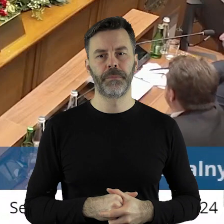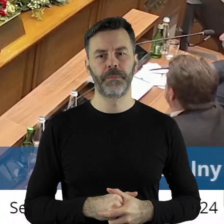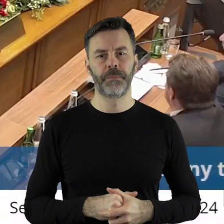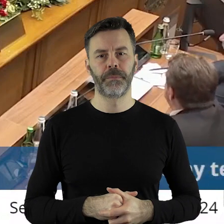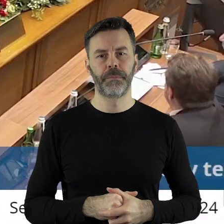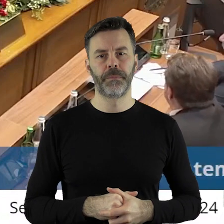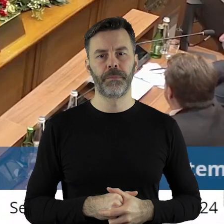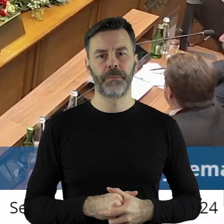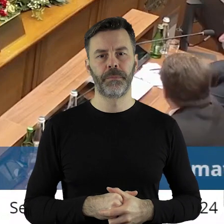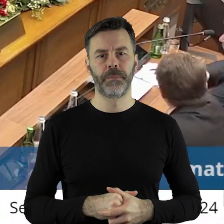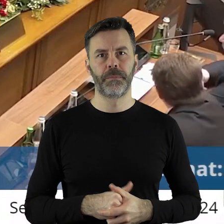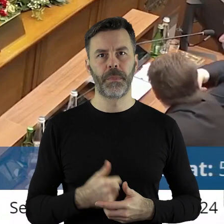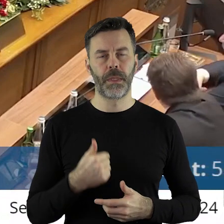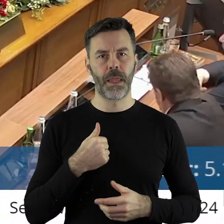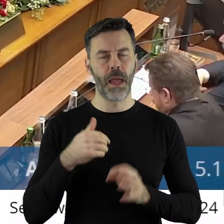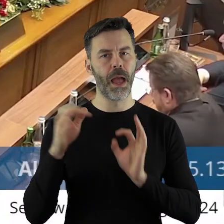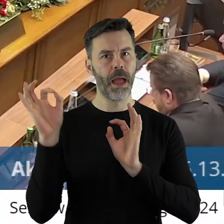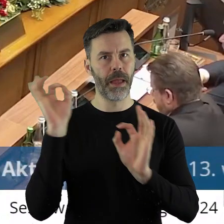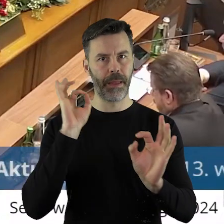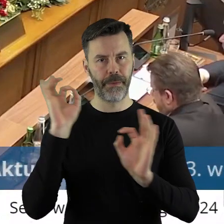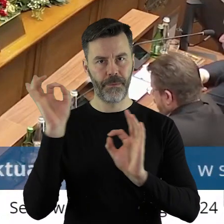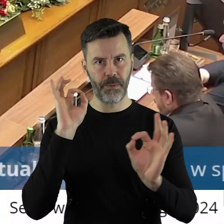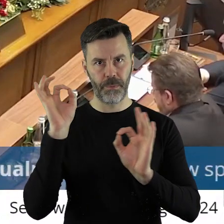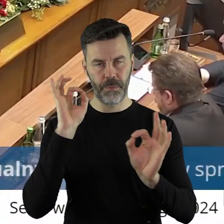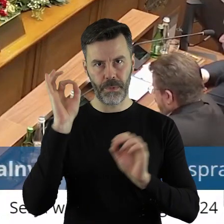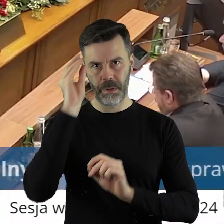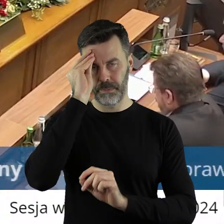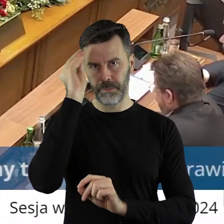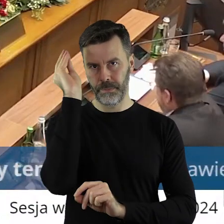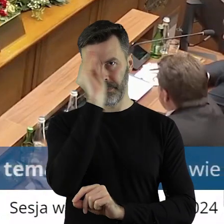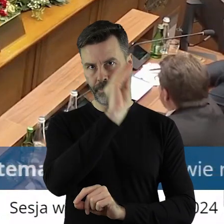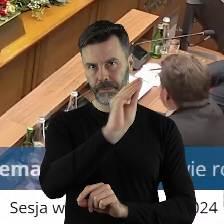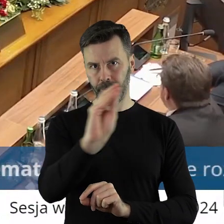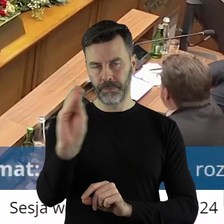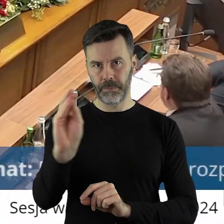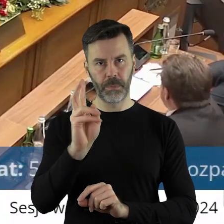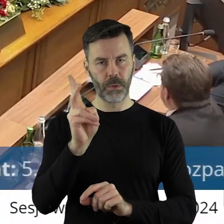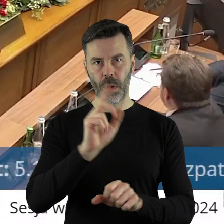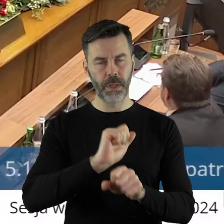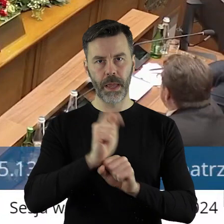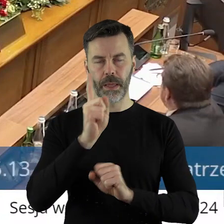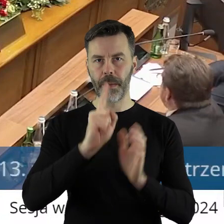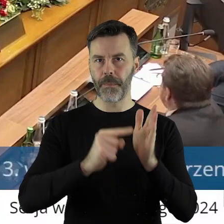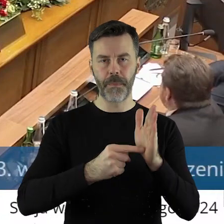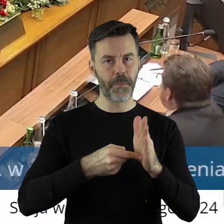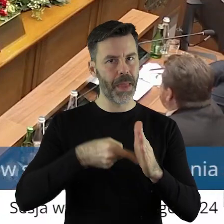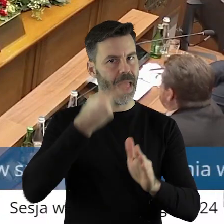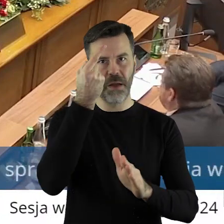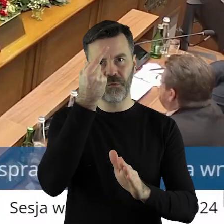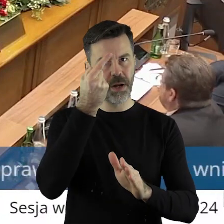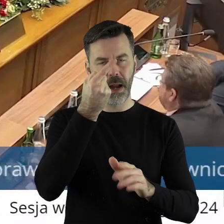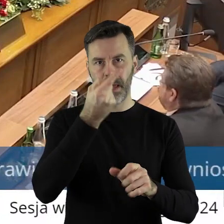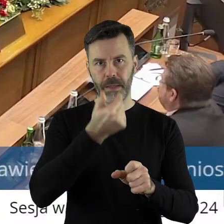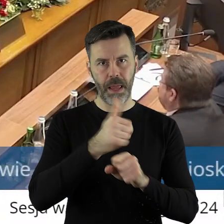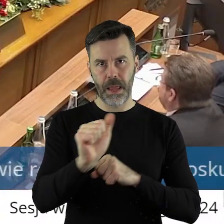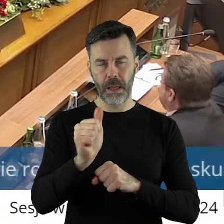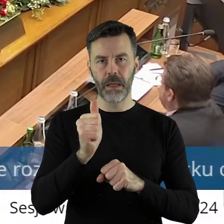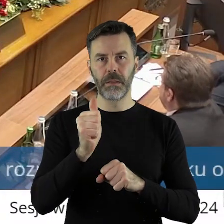Ja państwa radnych informuję, szczególnie tych państwa radnych, którzy nie są pierwszą kadencję radymi sejmiku województwa,